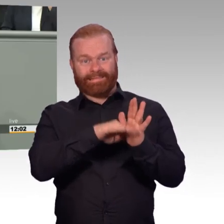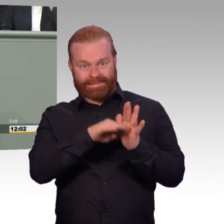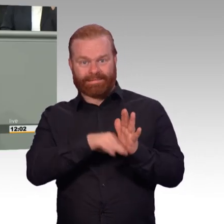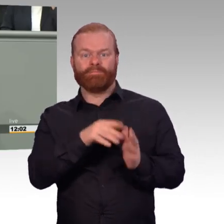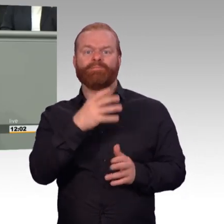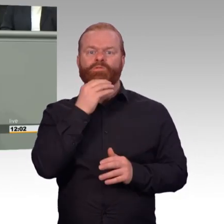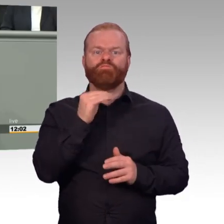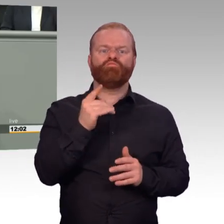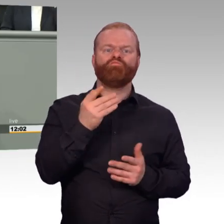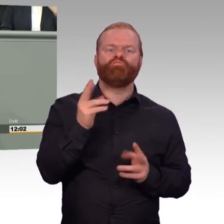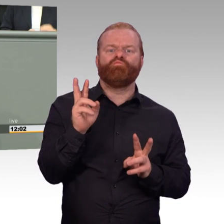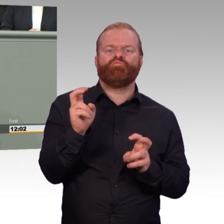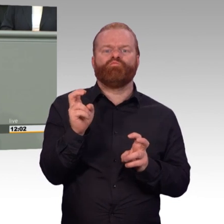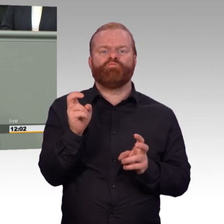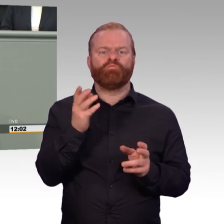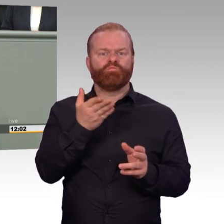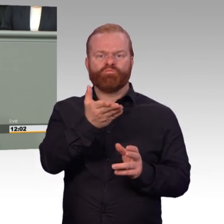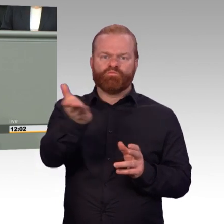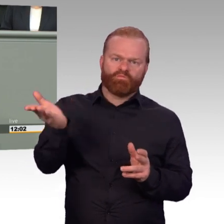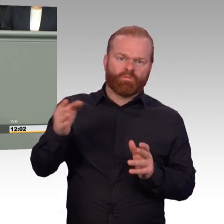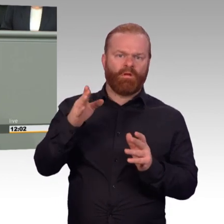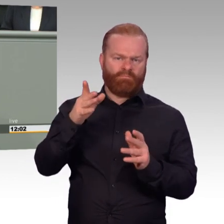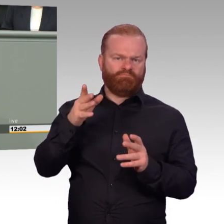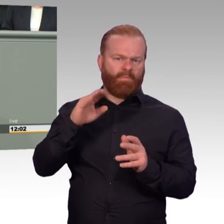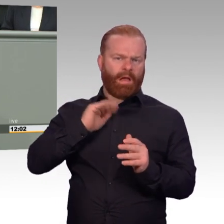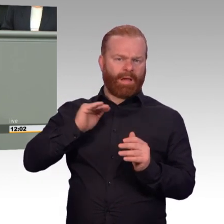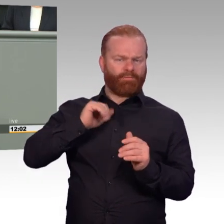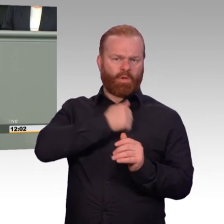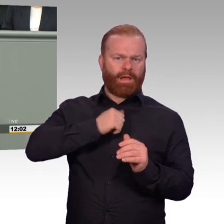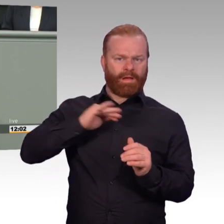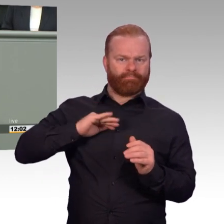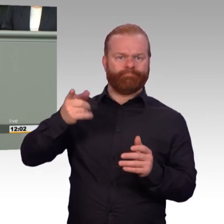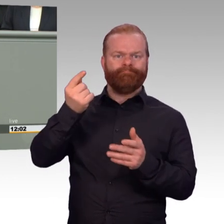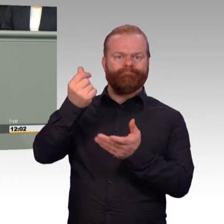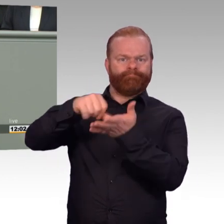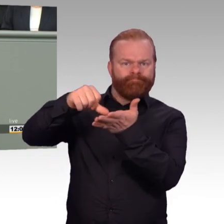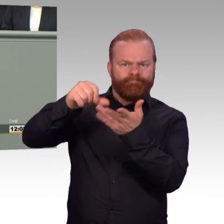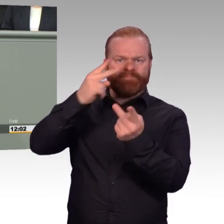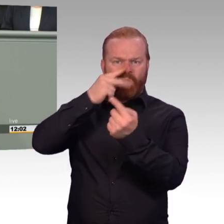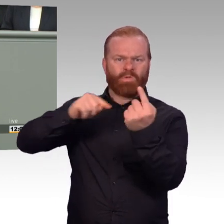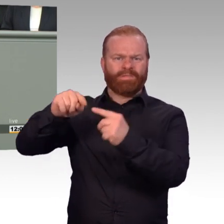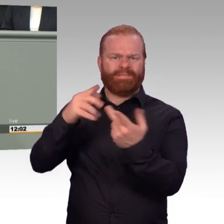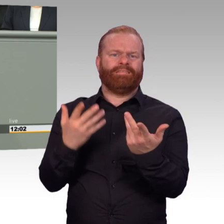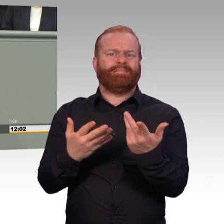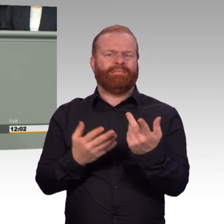für bestimmte genau bezeichnete Tätigkeiten in den Streitkräften auszusetzen, wenn dies erforderlich ist, um die Tätigkeit im